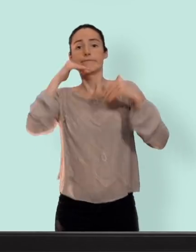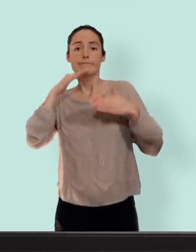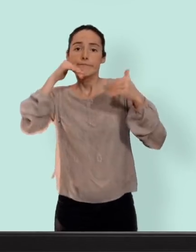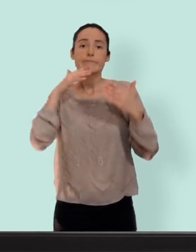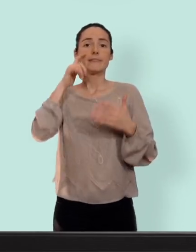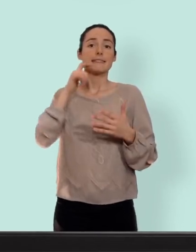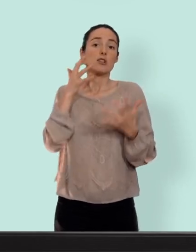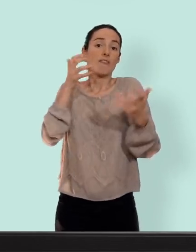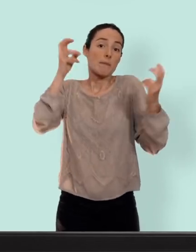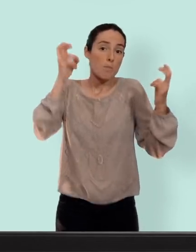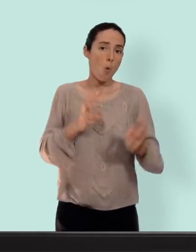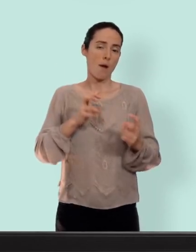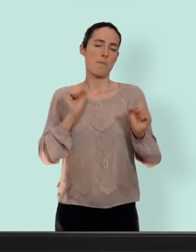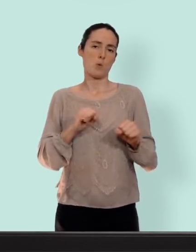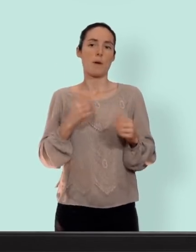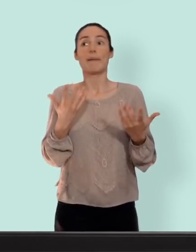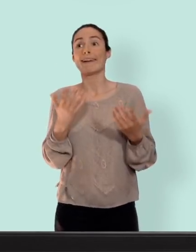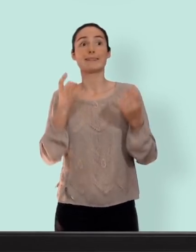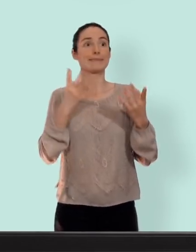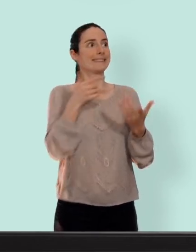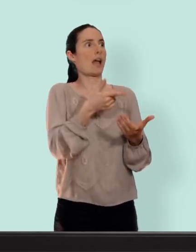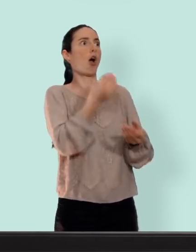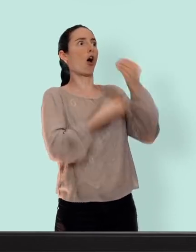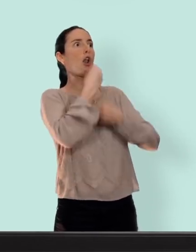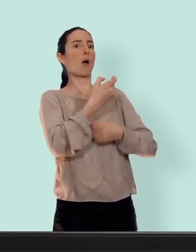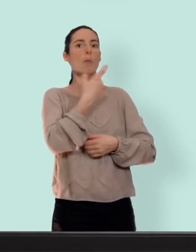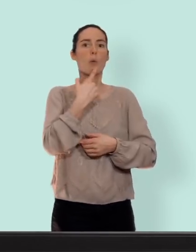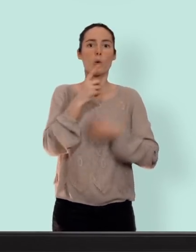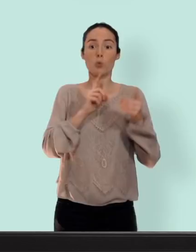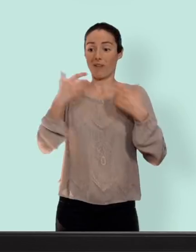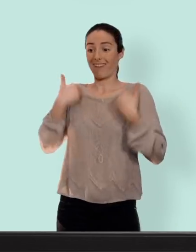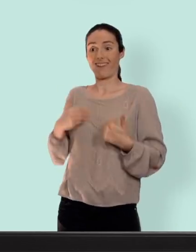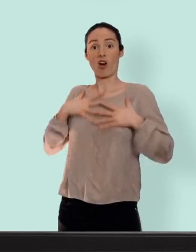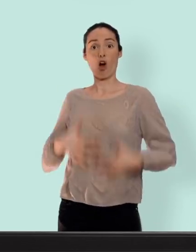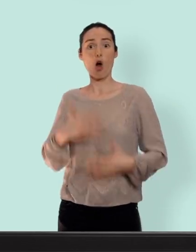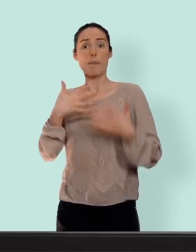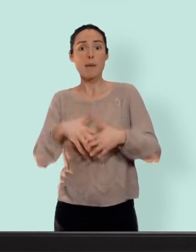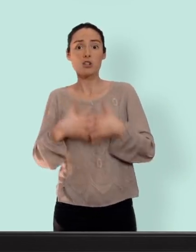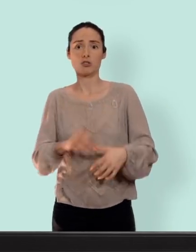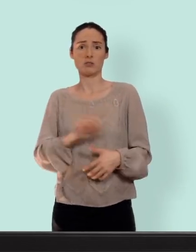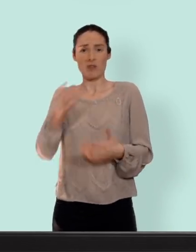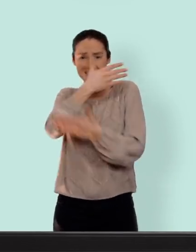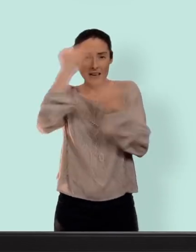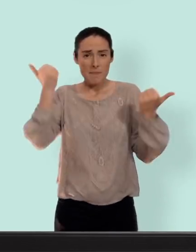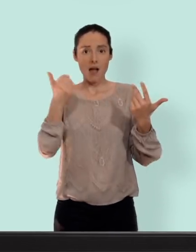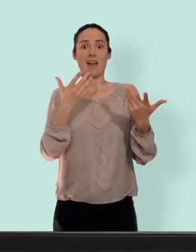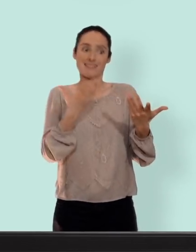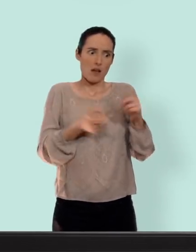de libido mais c'est pas des bonbons on n'est pas des machines... on n'en sait rien tant qu'on n'a pas essayé on ne peut pas dire j'aurai ci j'aurai ça